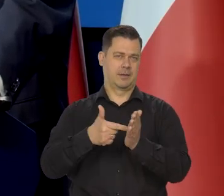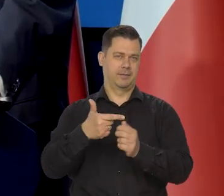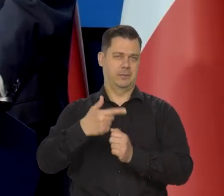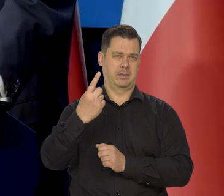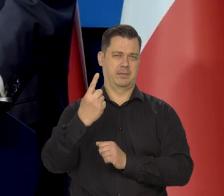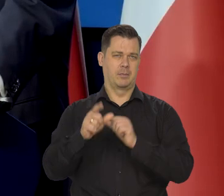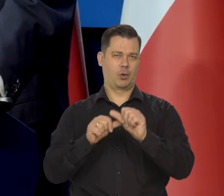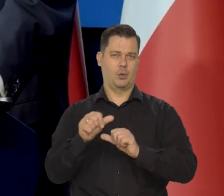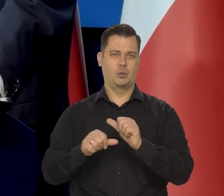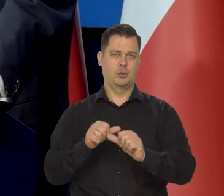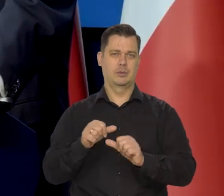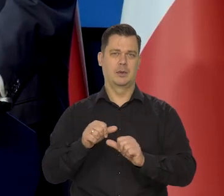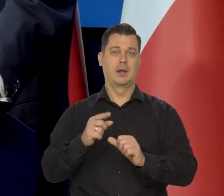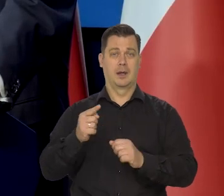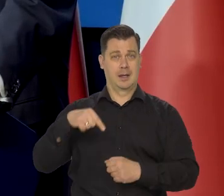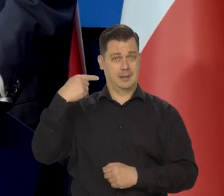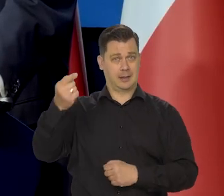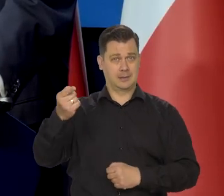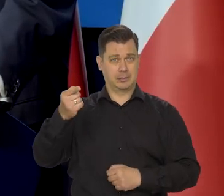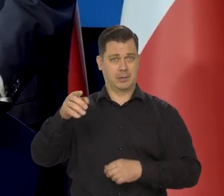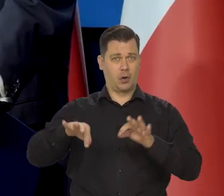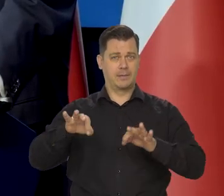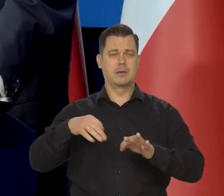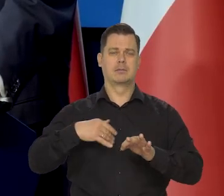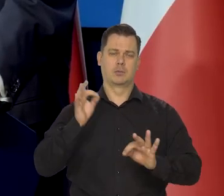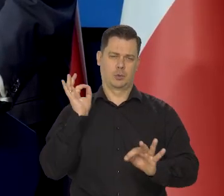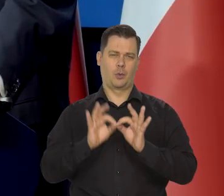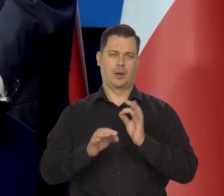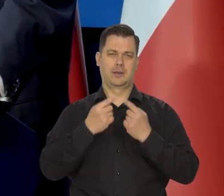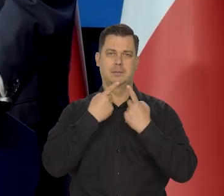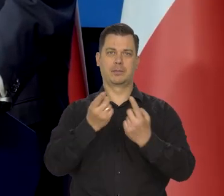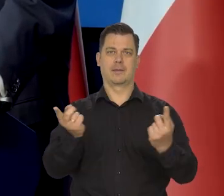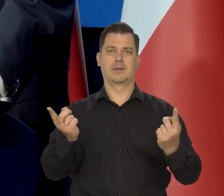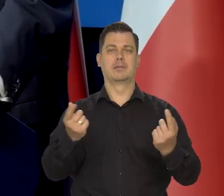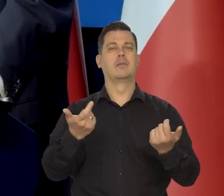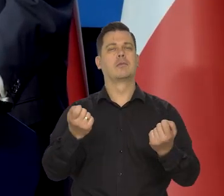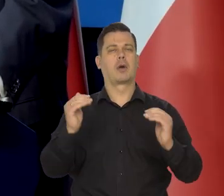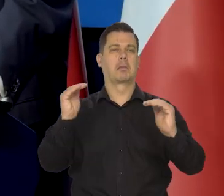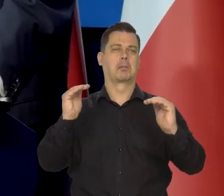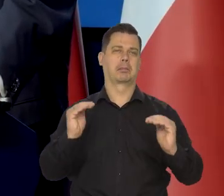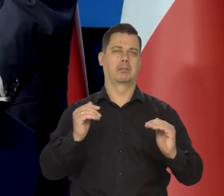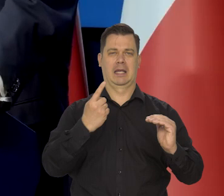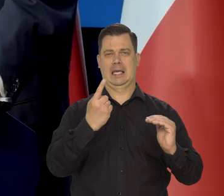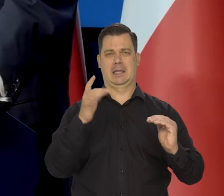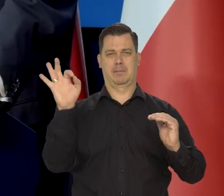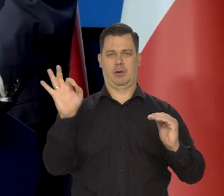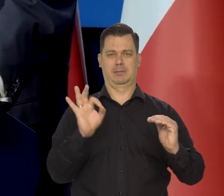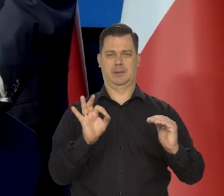to na następnej konferencji mogę precyzyjnie powiedzieć. No trochę spadną o 1%, spadł — średnio,